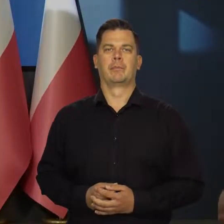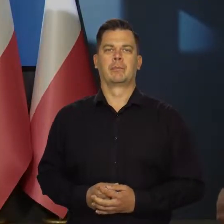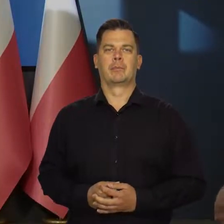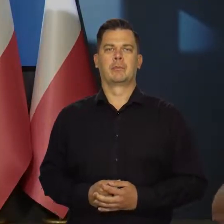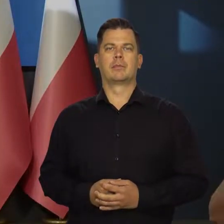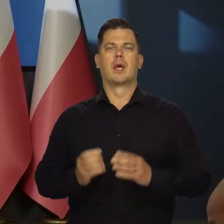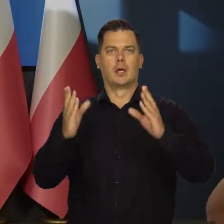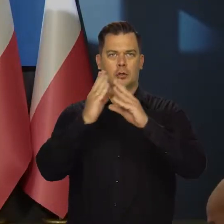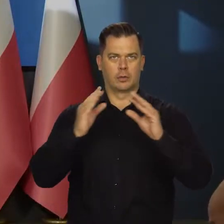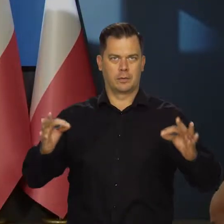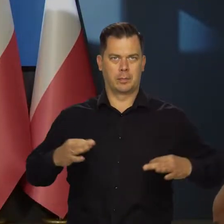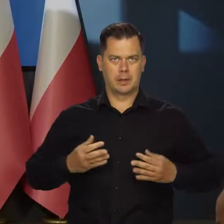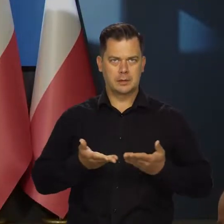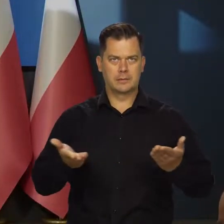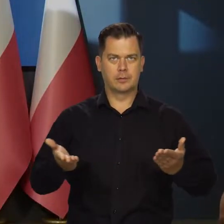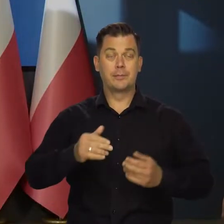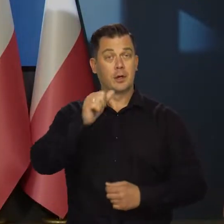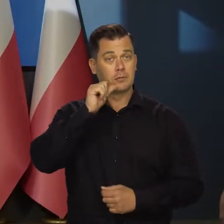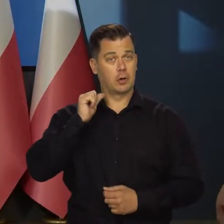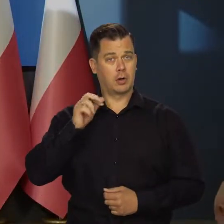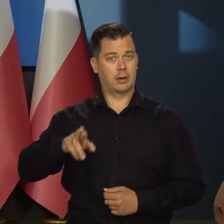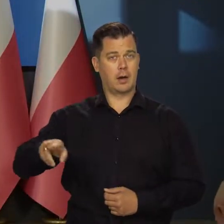Szanowni Państwo, Wczoraj Rada Polityki Pieniężnej